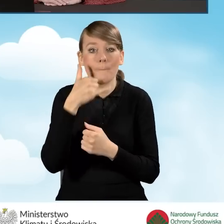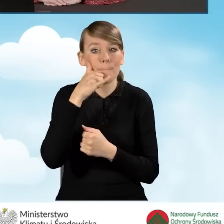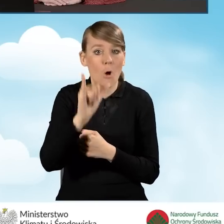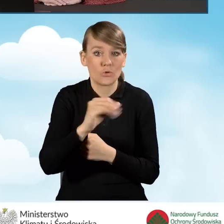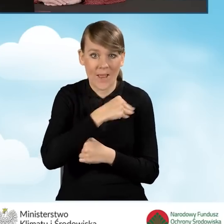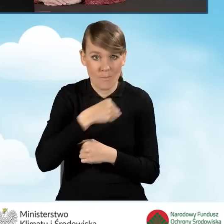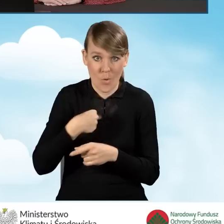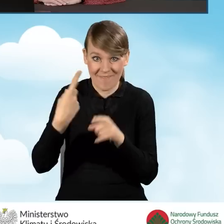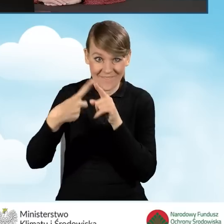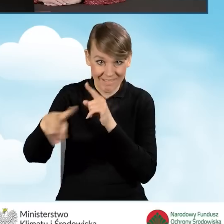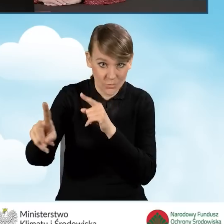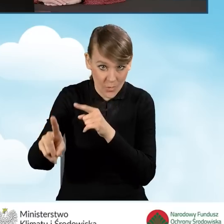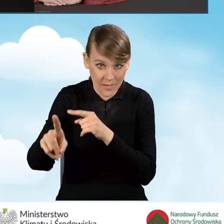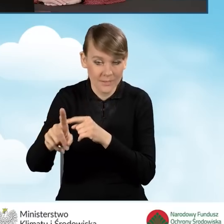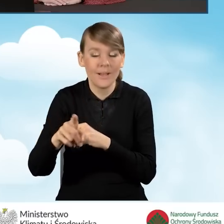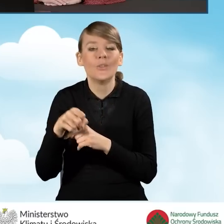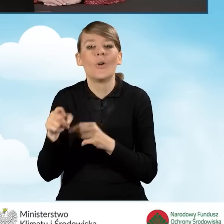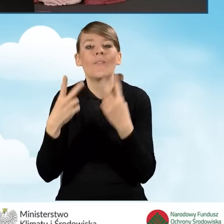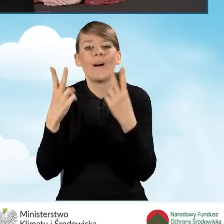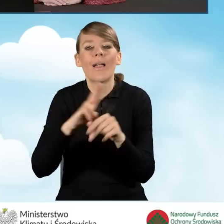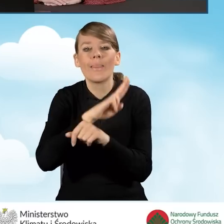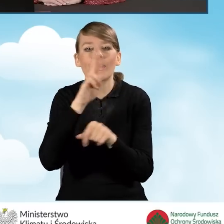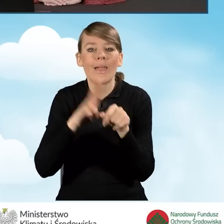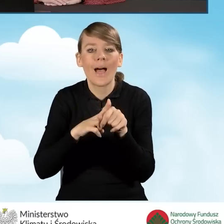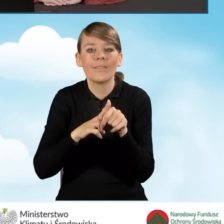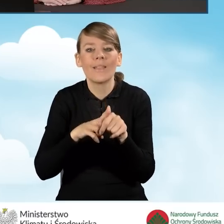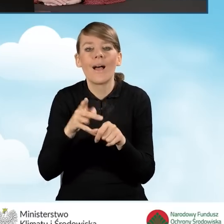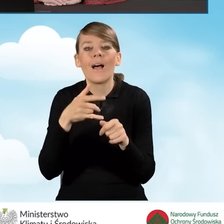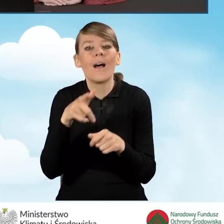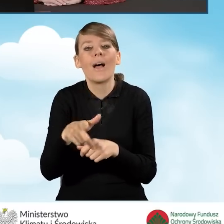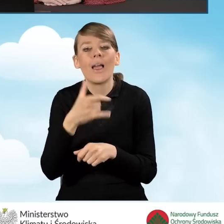w takiej sytuacji oczywiście liczy się data nadania wysyłki.